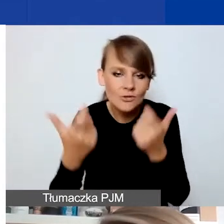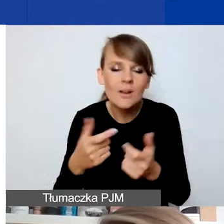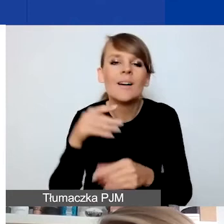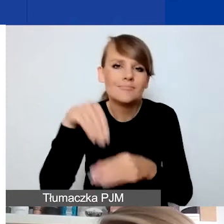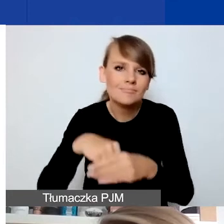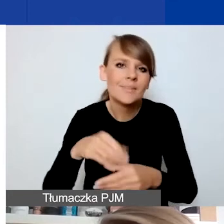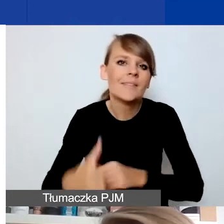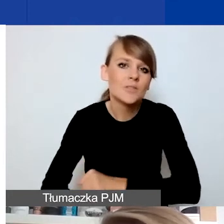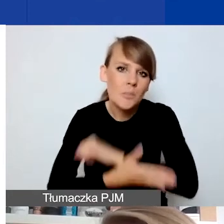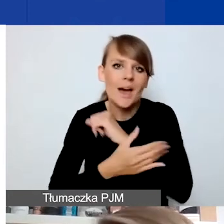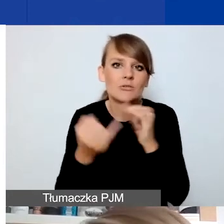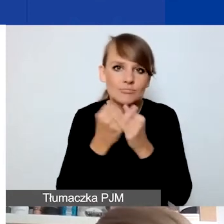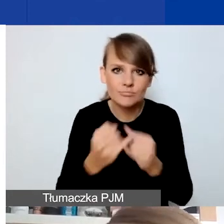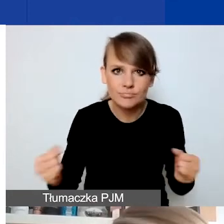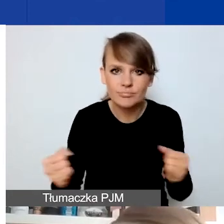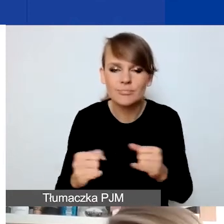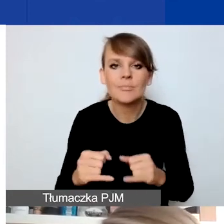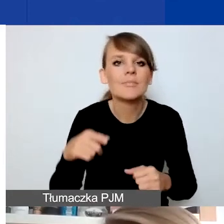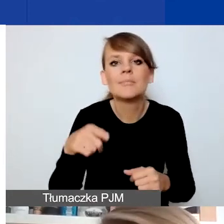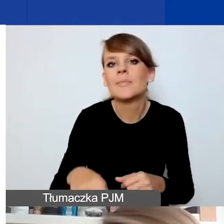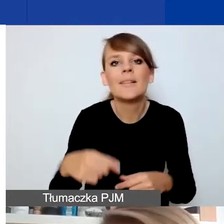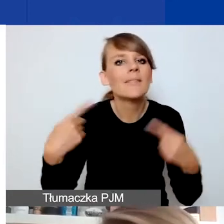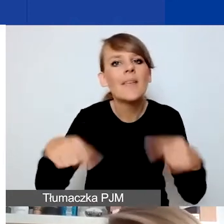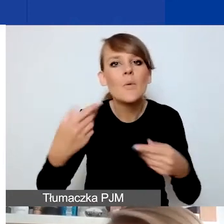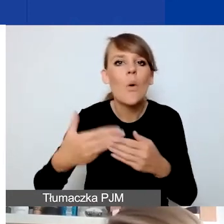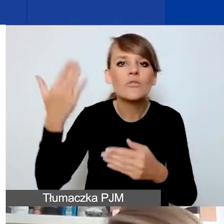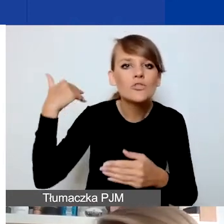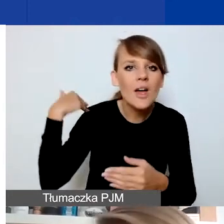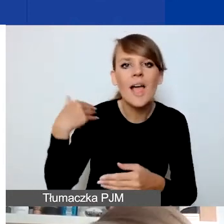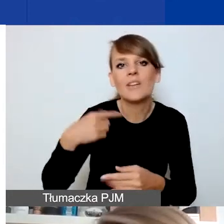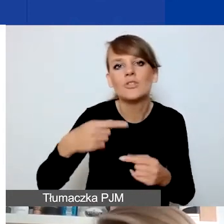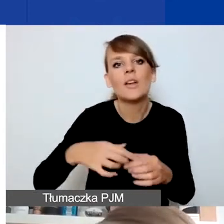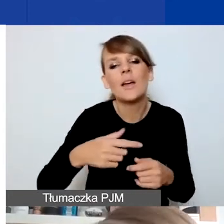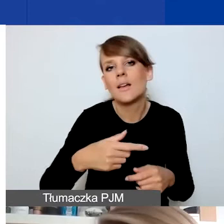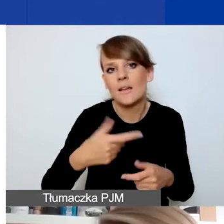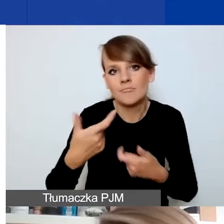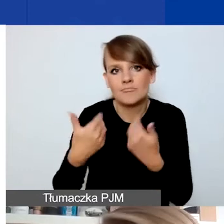które nie były świadczone w sposób ciągły wcześniej, tylko są teraz potrzebne przez jakiś okres czasu